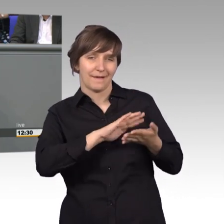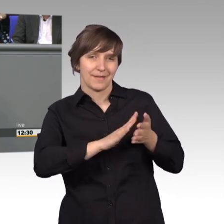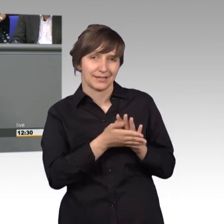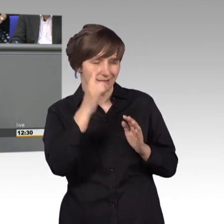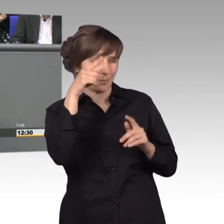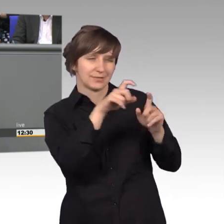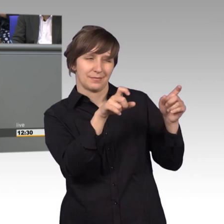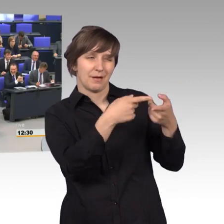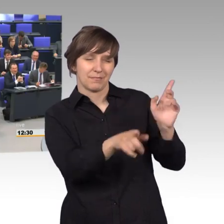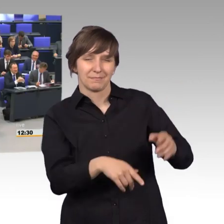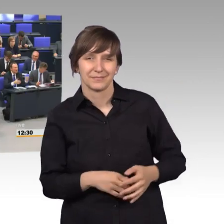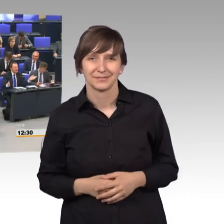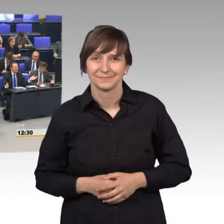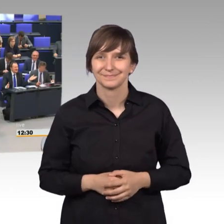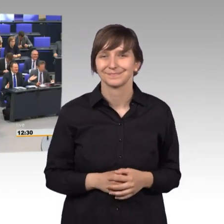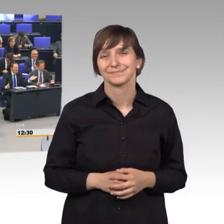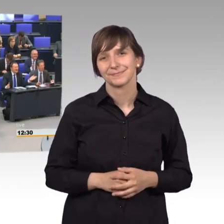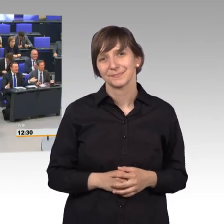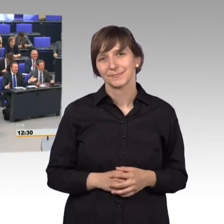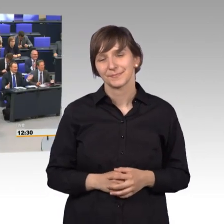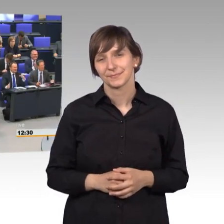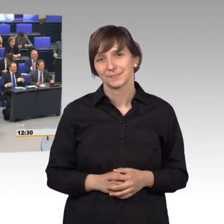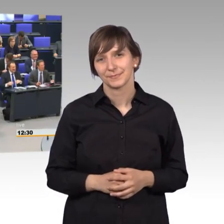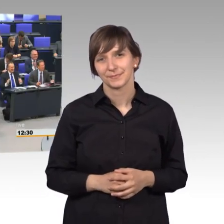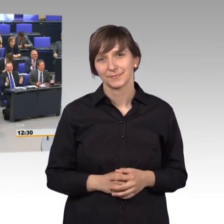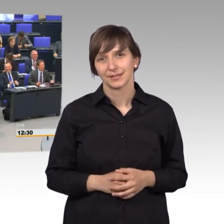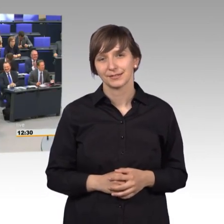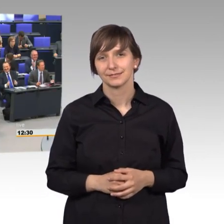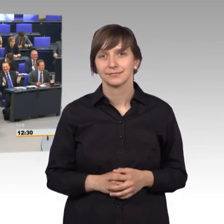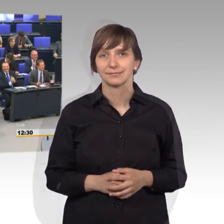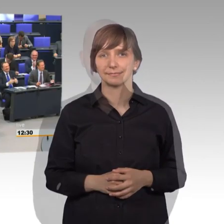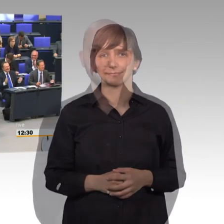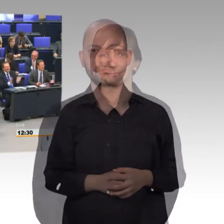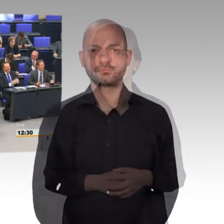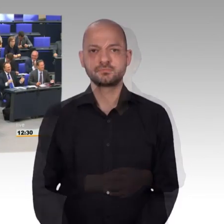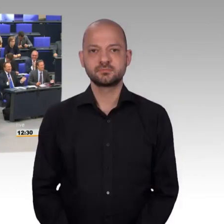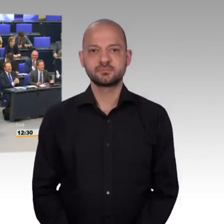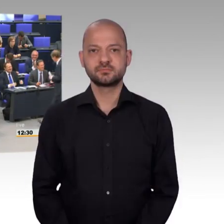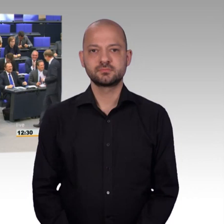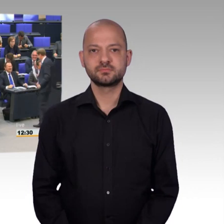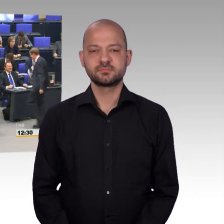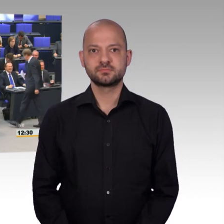[Beifall] [Präsident] Der Kollege Storjohann, herzlichen Dank für den Beitrag.